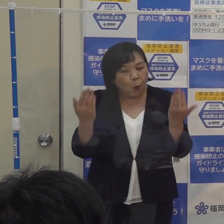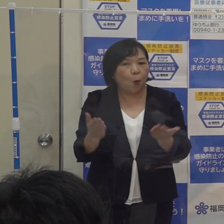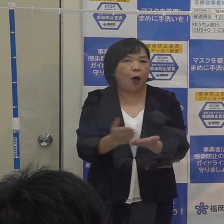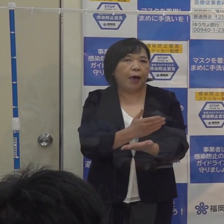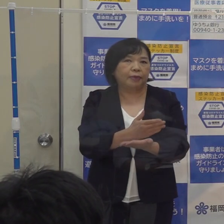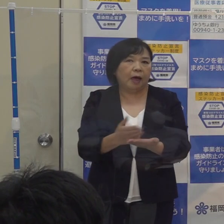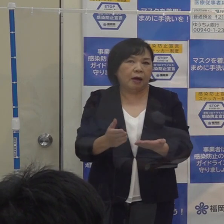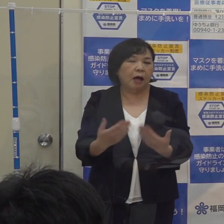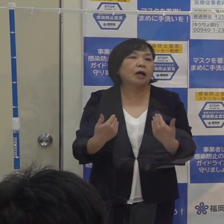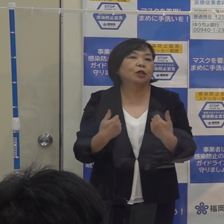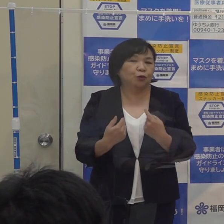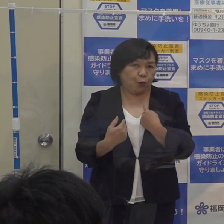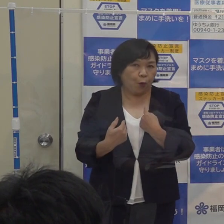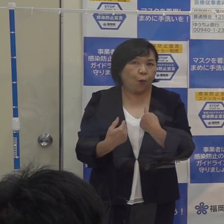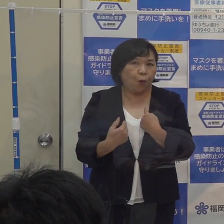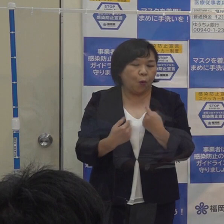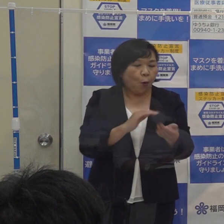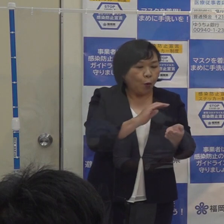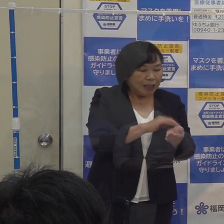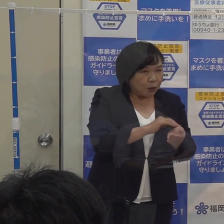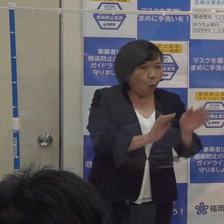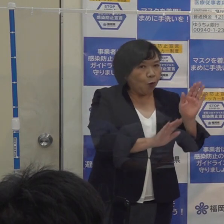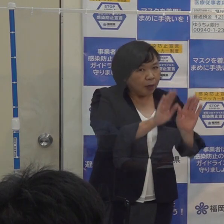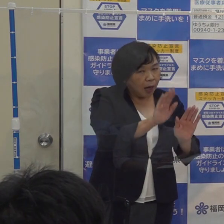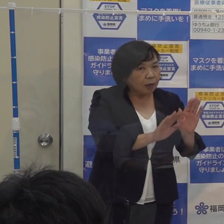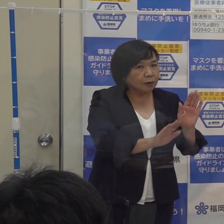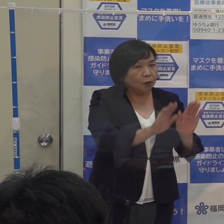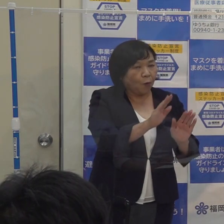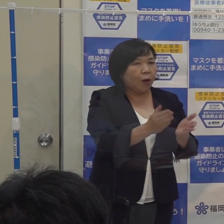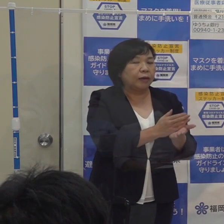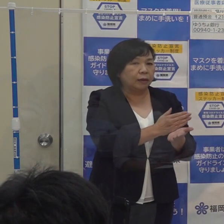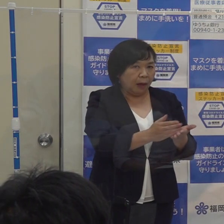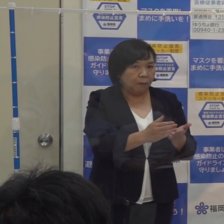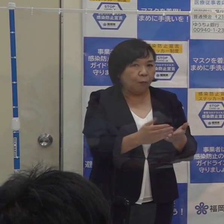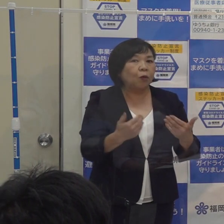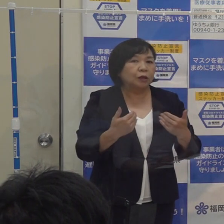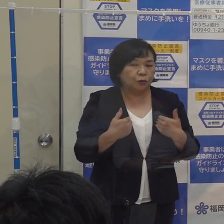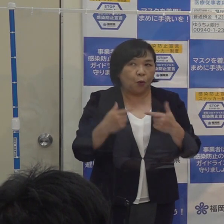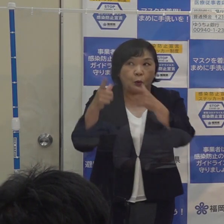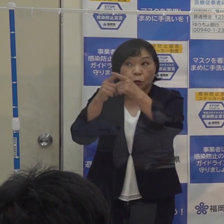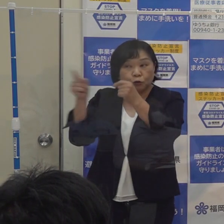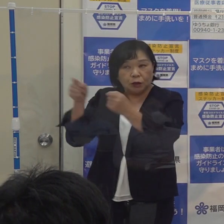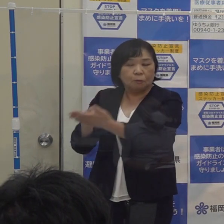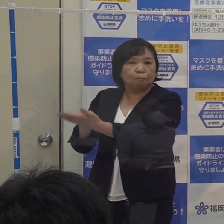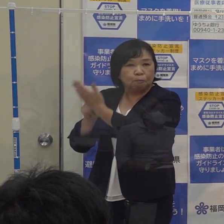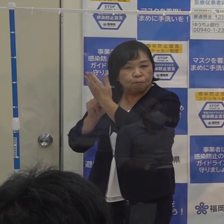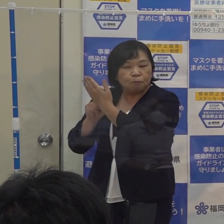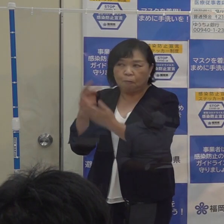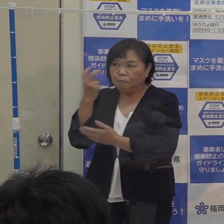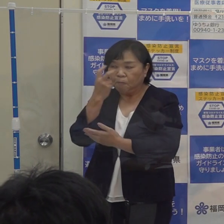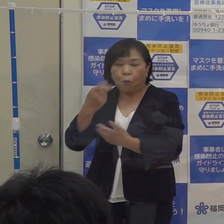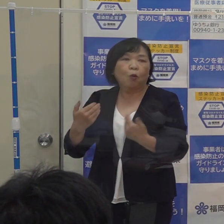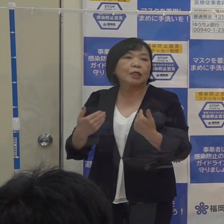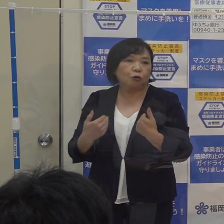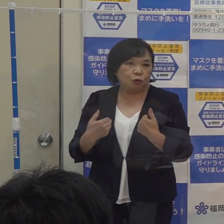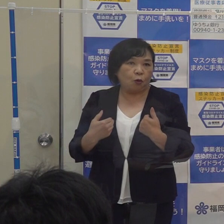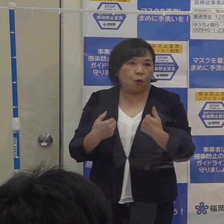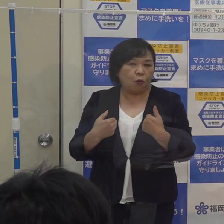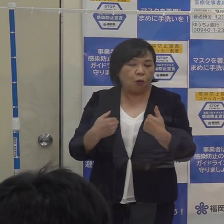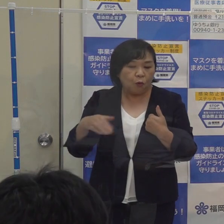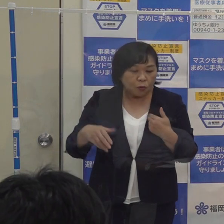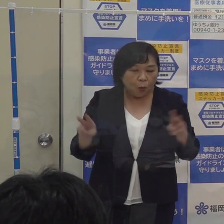感染状況あるいは医療機関の状況 国の動き それから専門家の意見